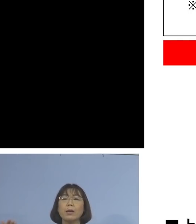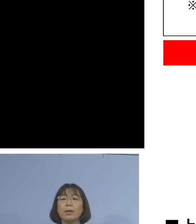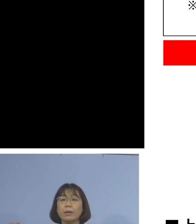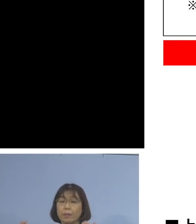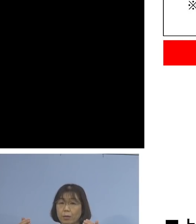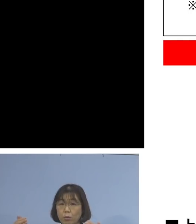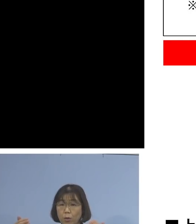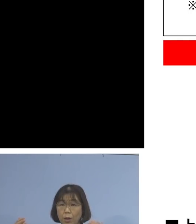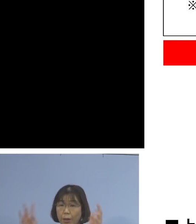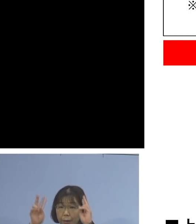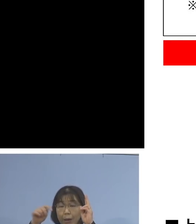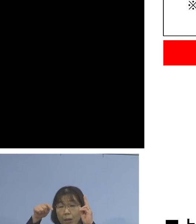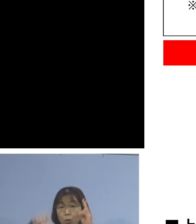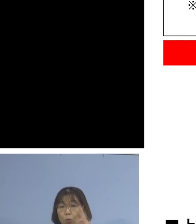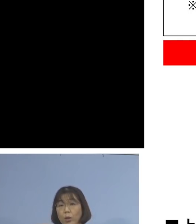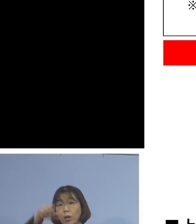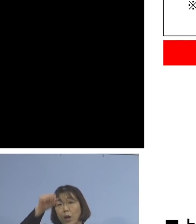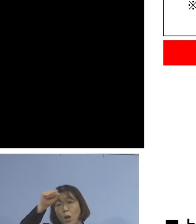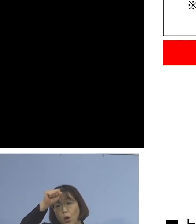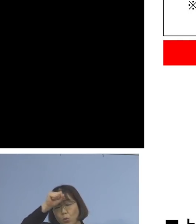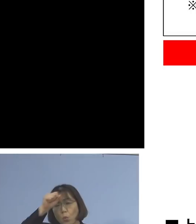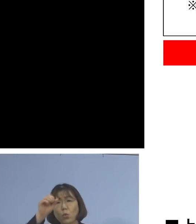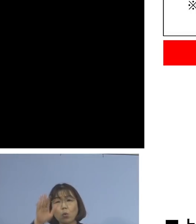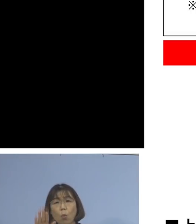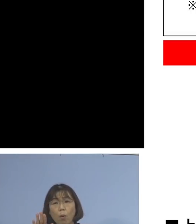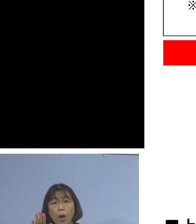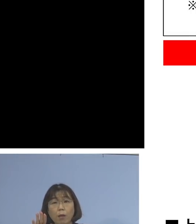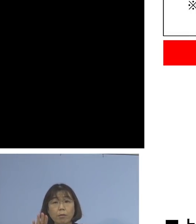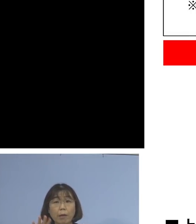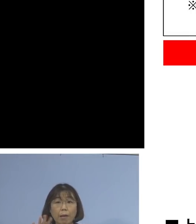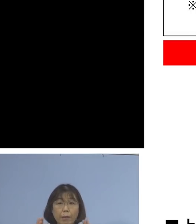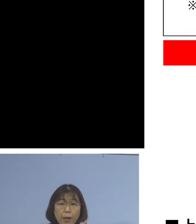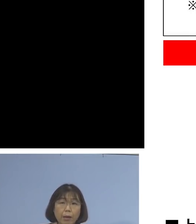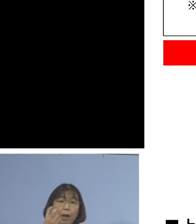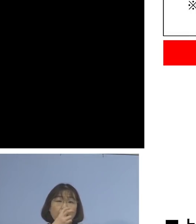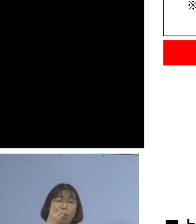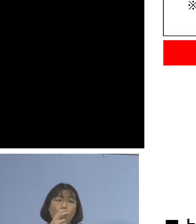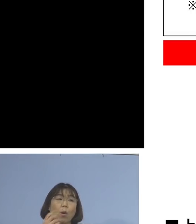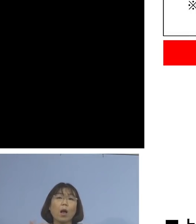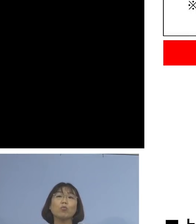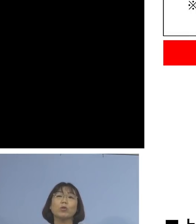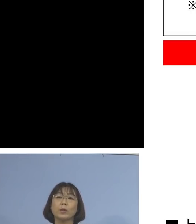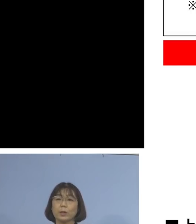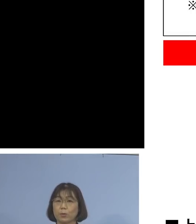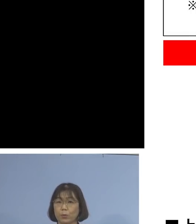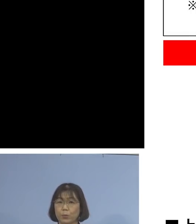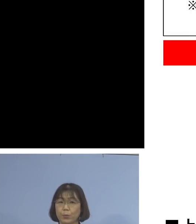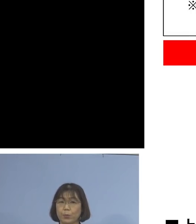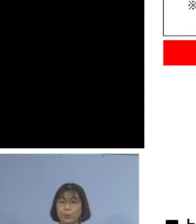症状がある人がいるのか、いないのか 確認を行っていただきます